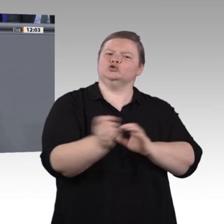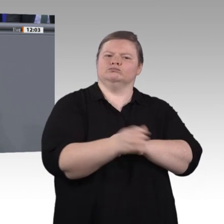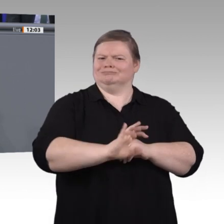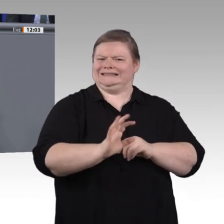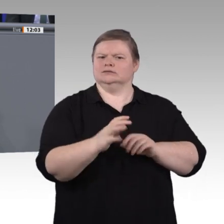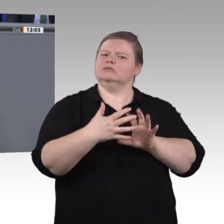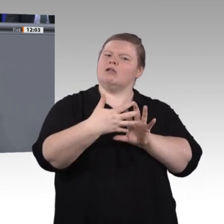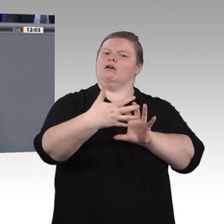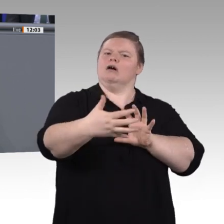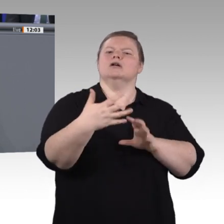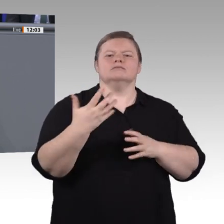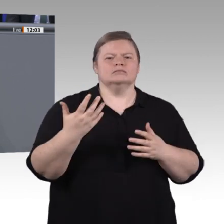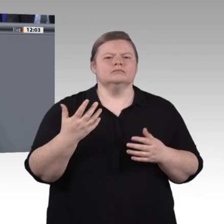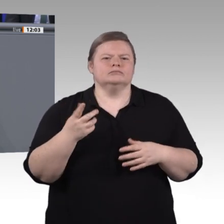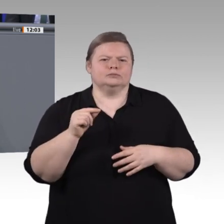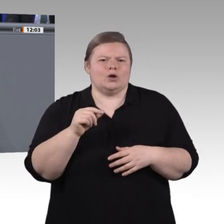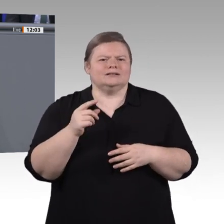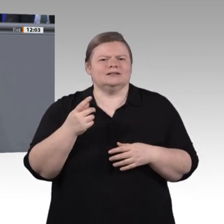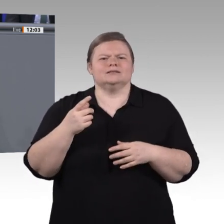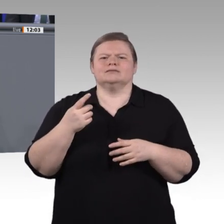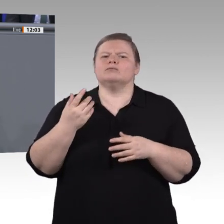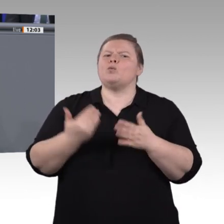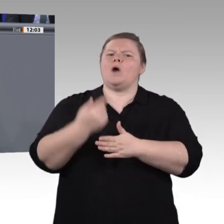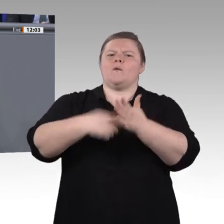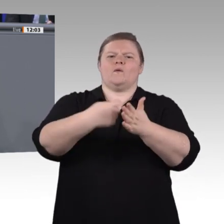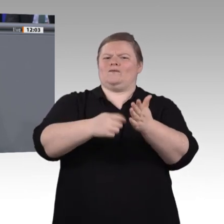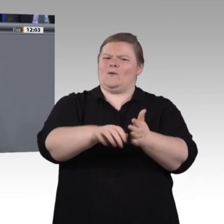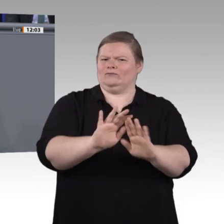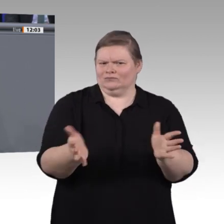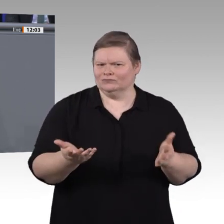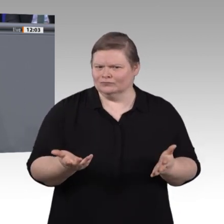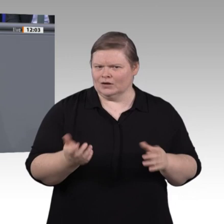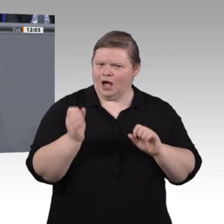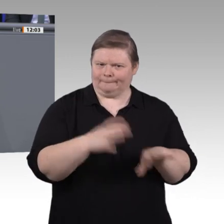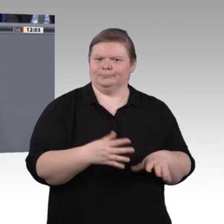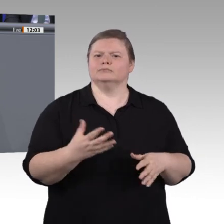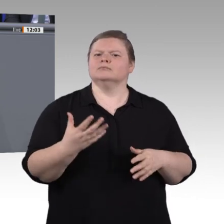Geister und mündige Bürger auszubilden, die Arbeit und Wirtschaft von heute verändern